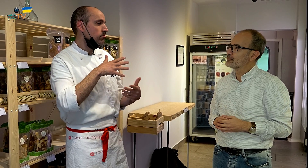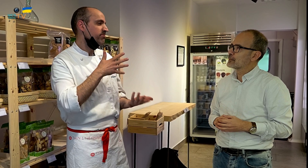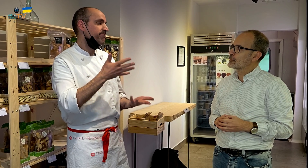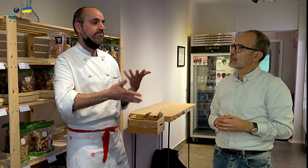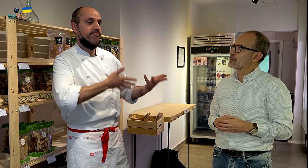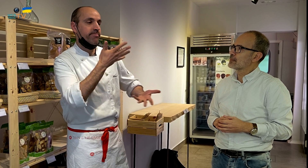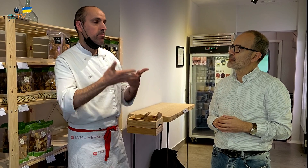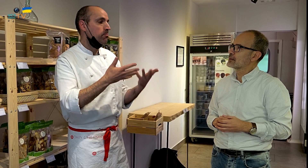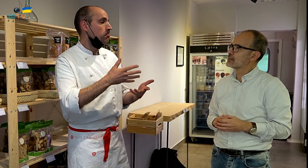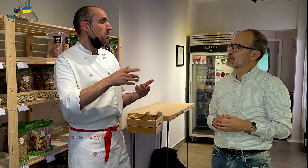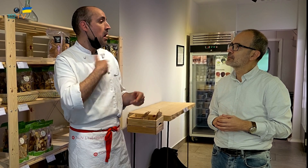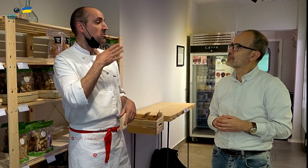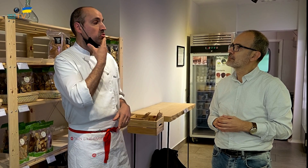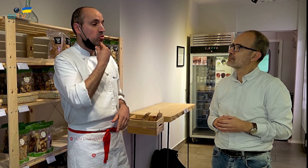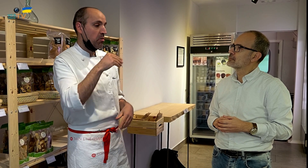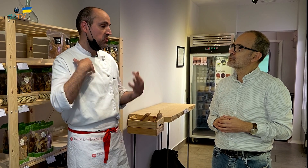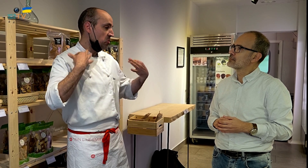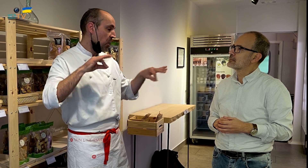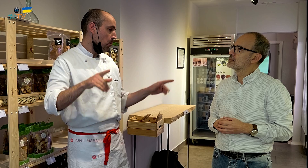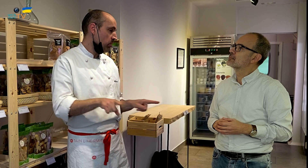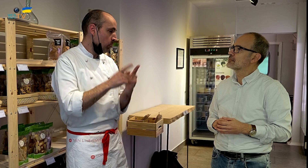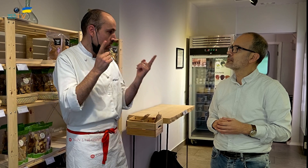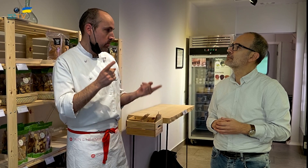Si hubiese sido joven y soltero, me hubiera sido indiferente.